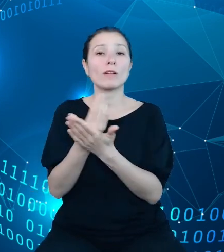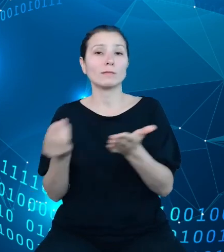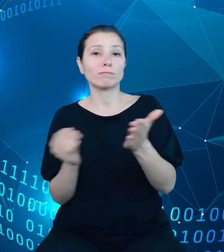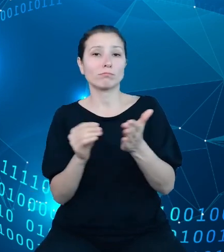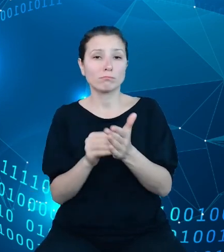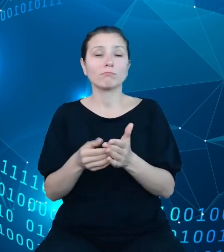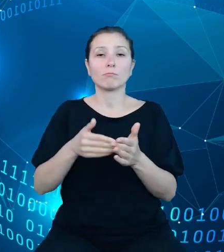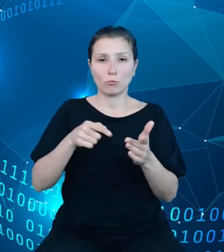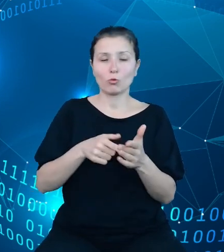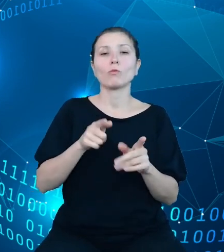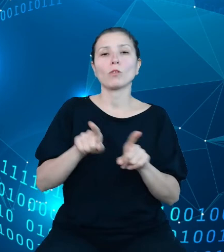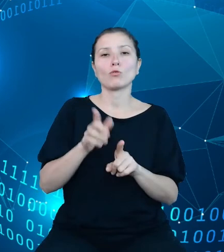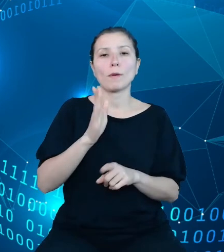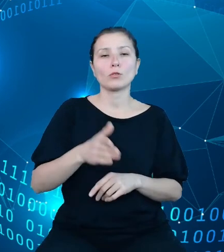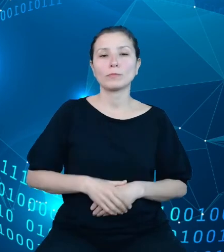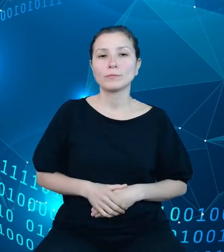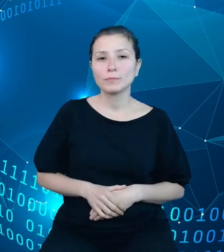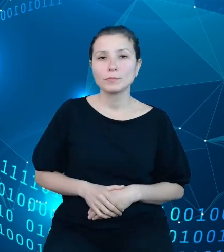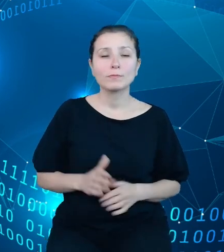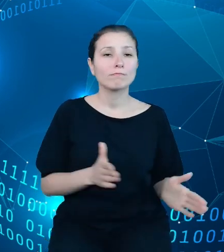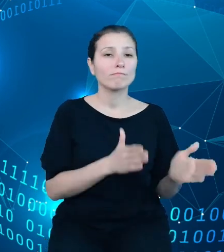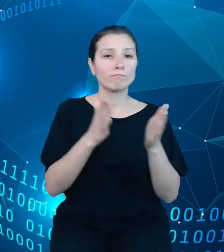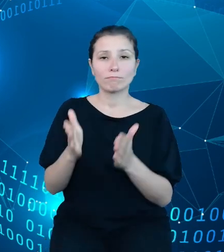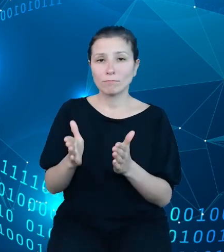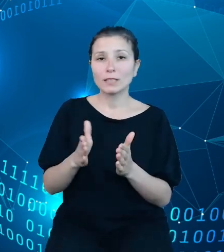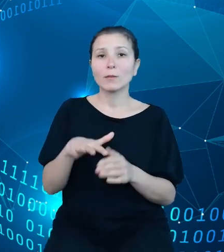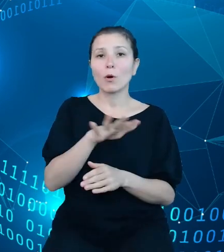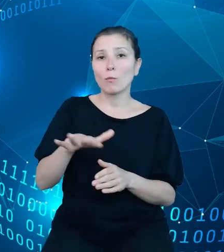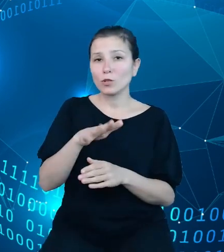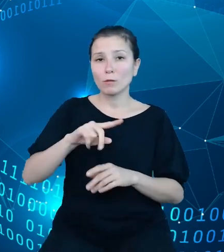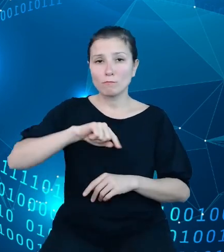Kolejnym udostępnionym przez nas obszarem są zatwierdzone sprawozdania